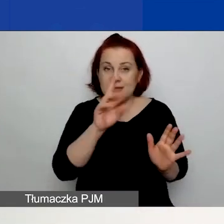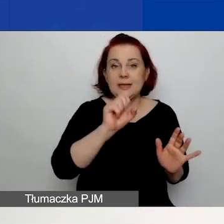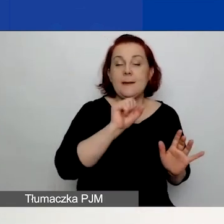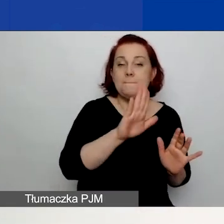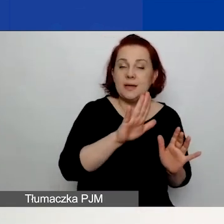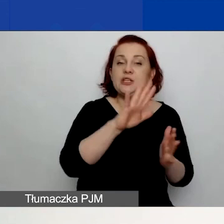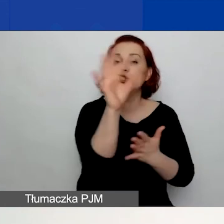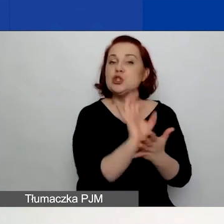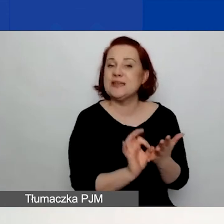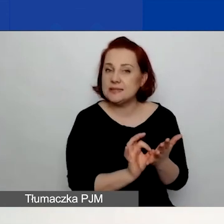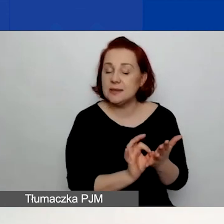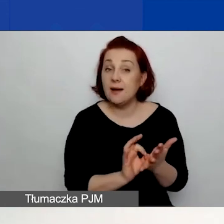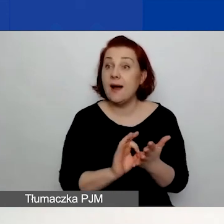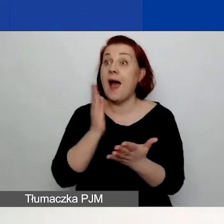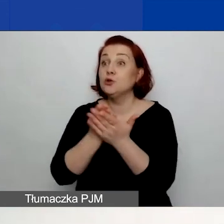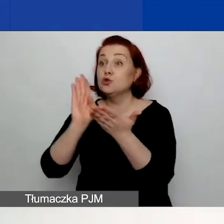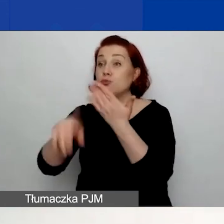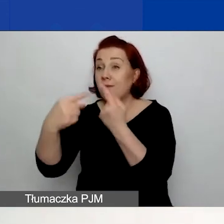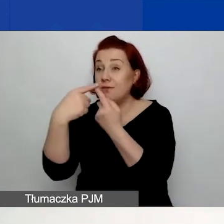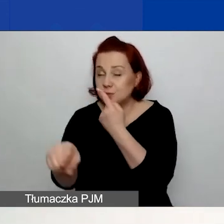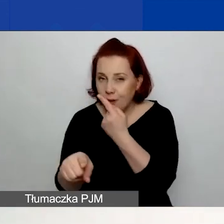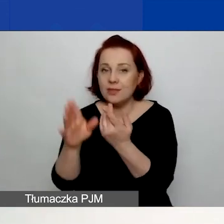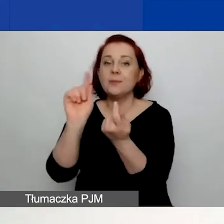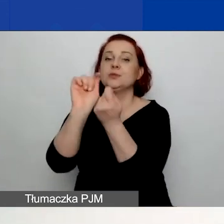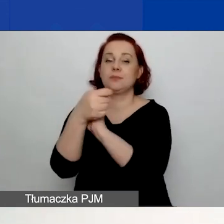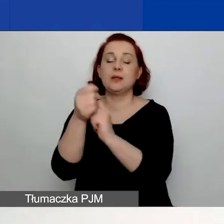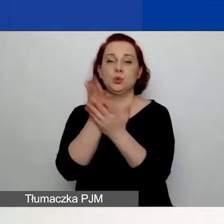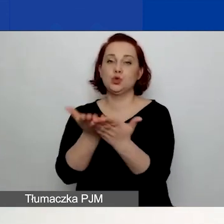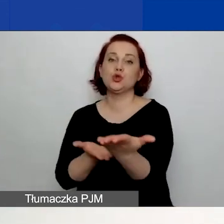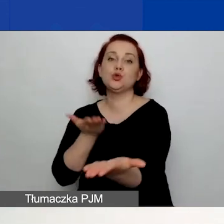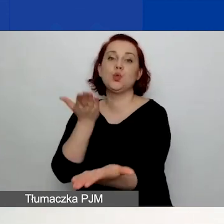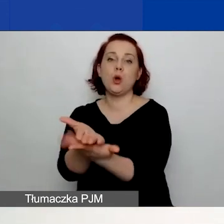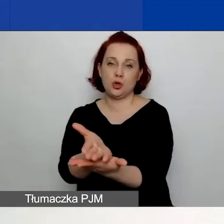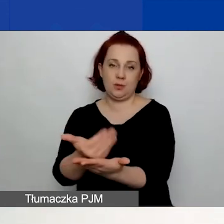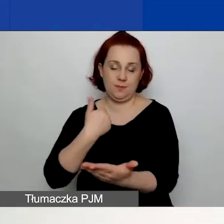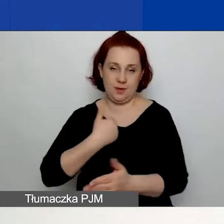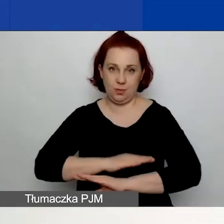Natomiast po jego złożeniu status zmieni się na "Złożony". Nie ma możliwości wycofania wniosku.